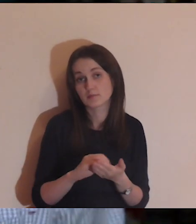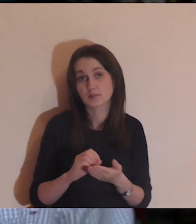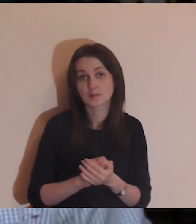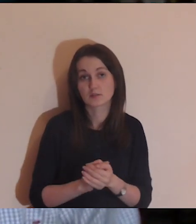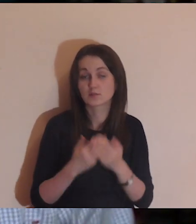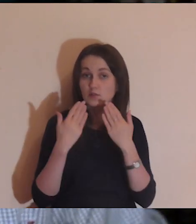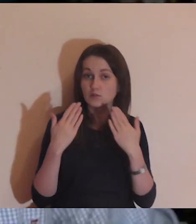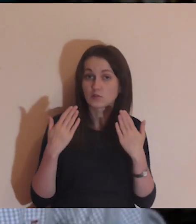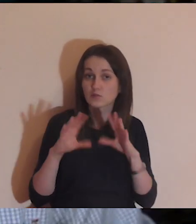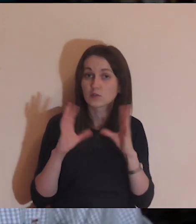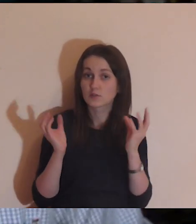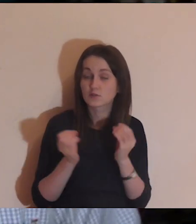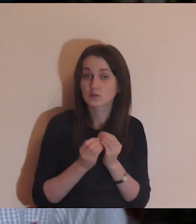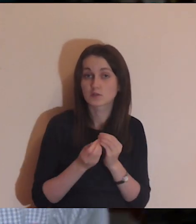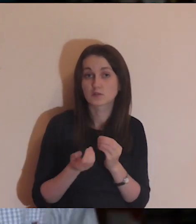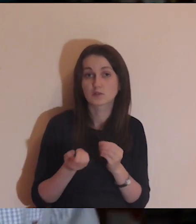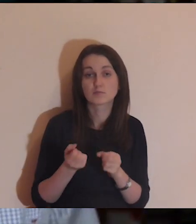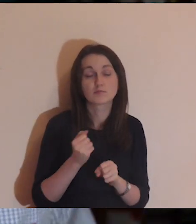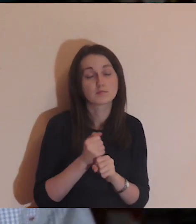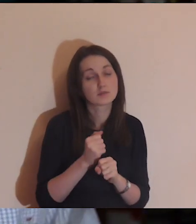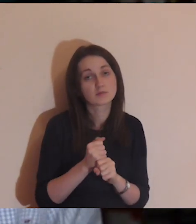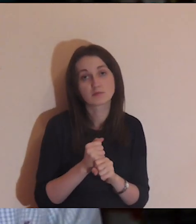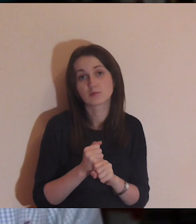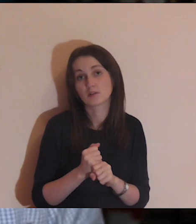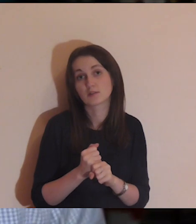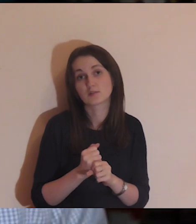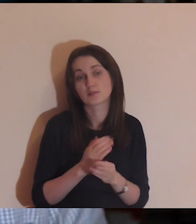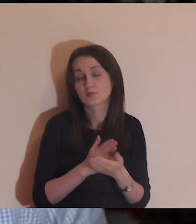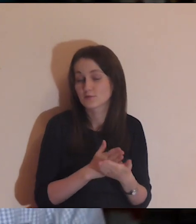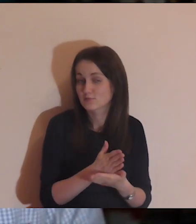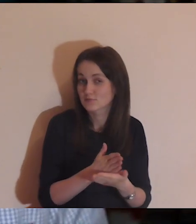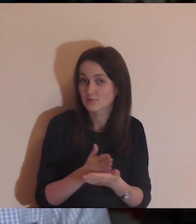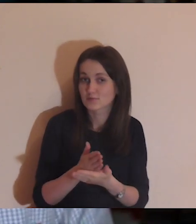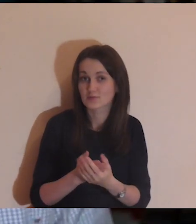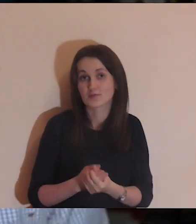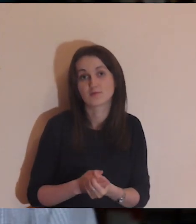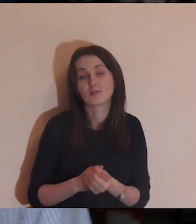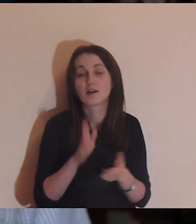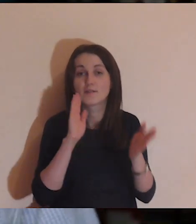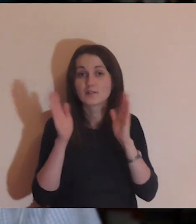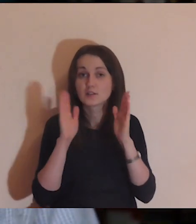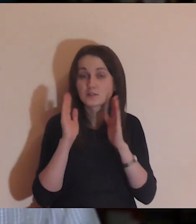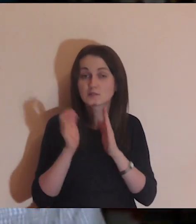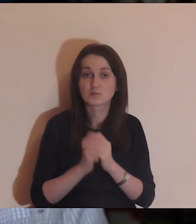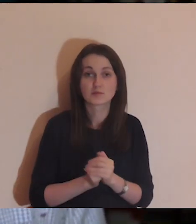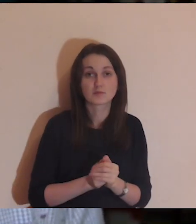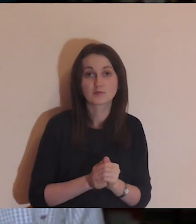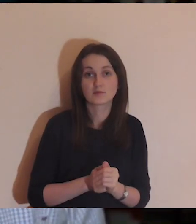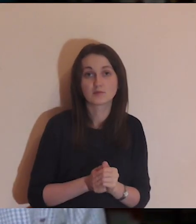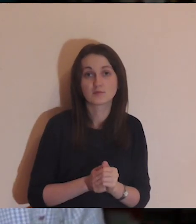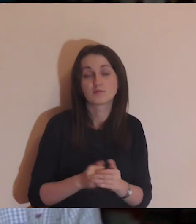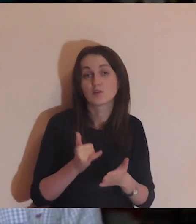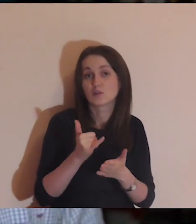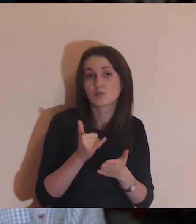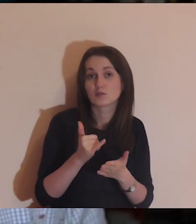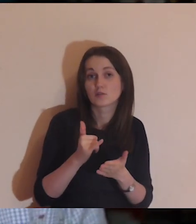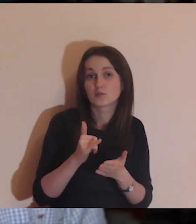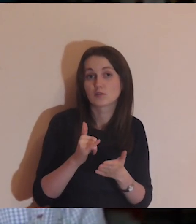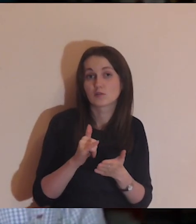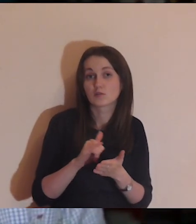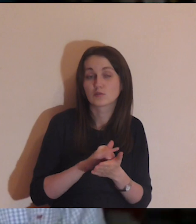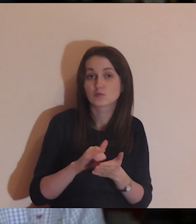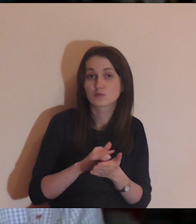Dzięki tym wszystkim osobom, które służą na Facebooku, YouTube,